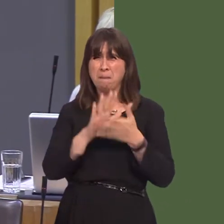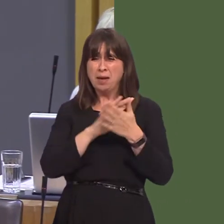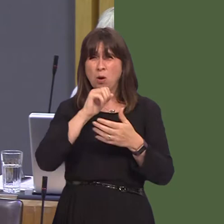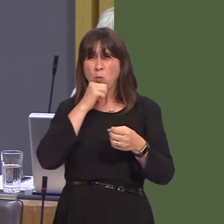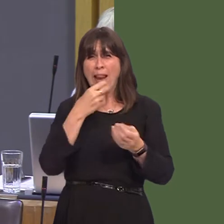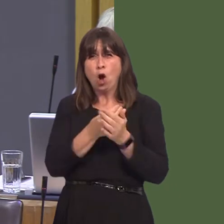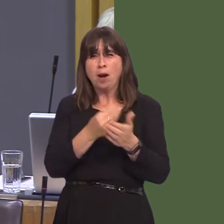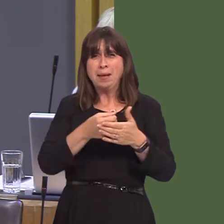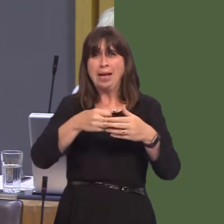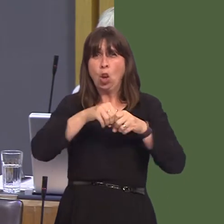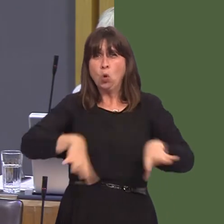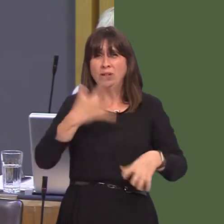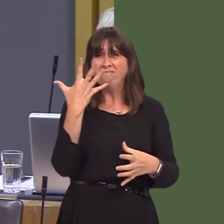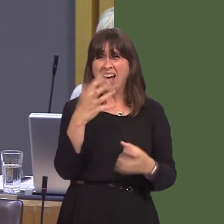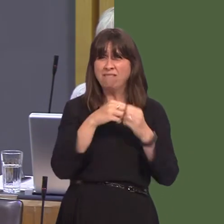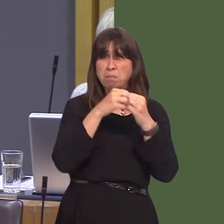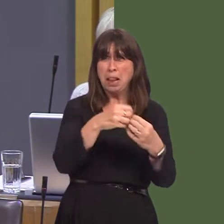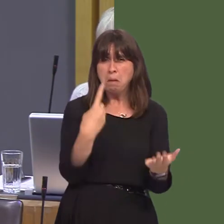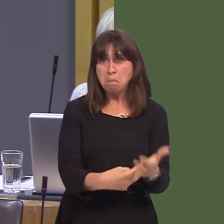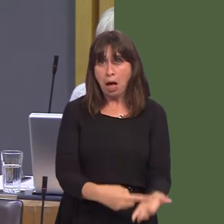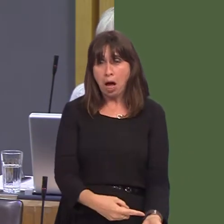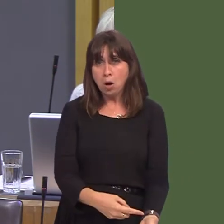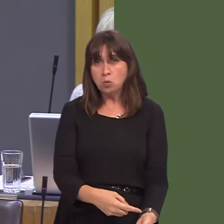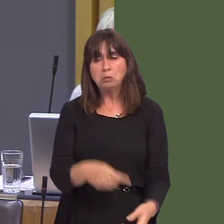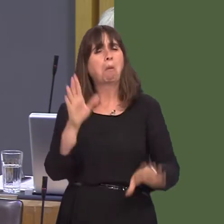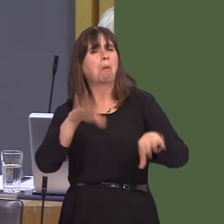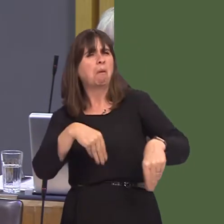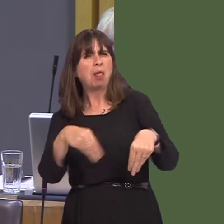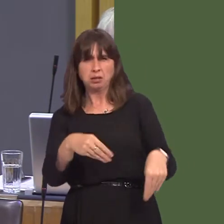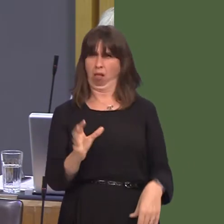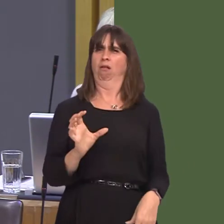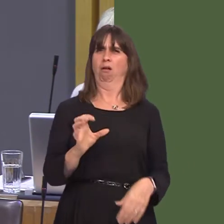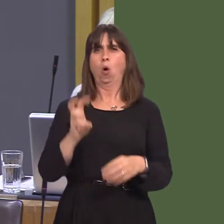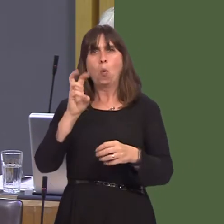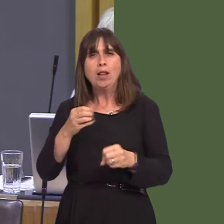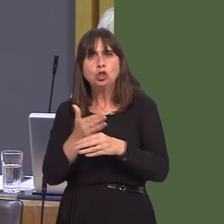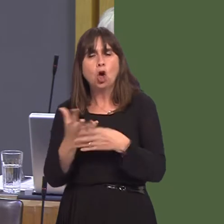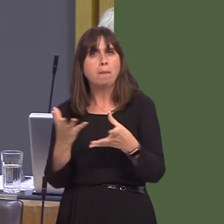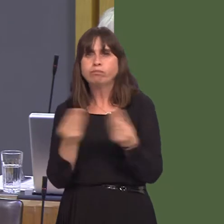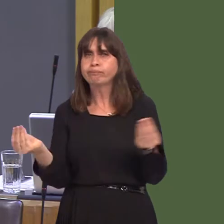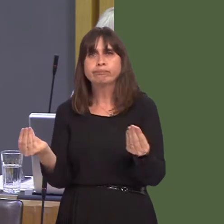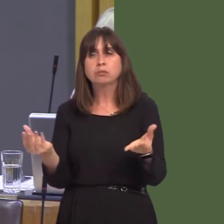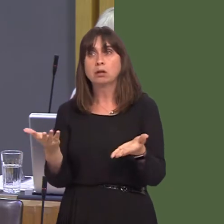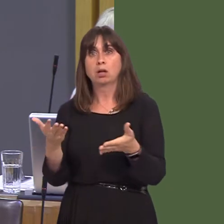the Welsh economy; there's nothing flexible about Welsh jobs and wages disappearing and